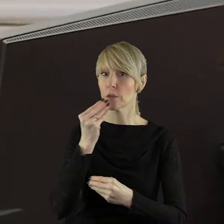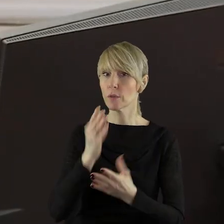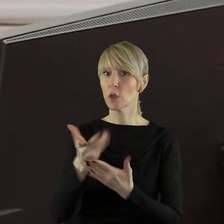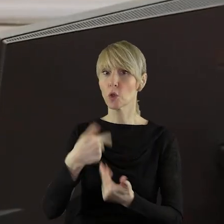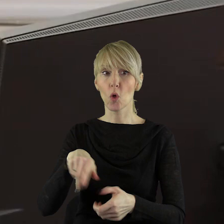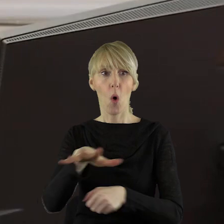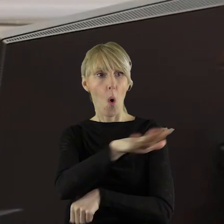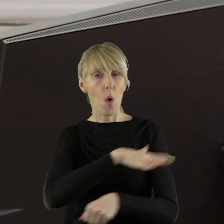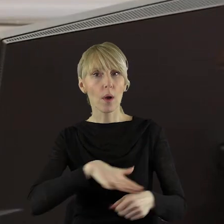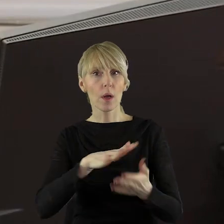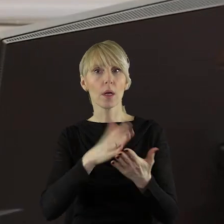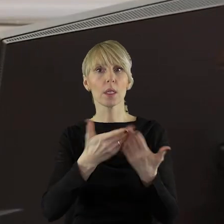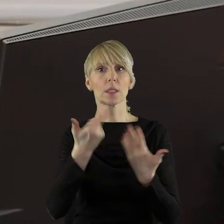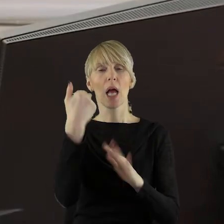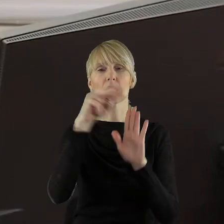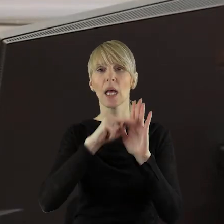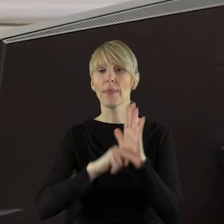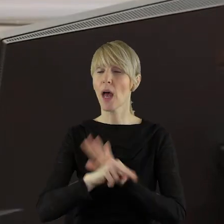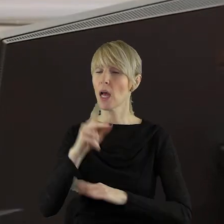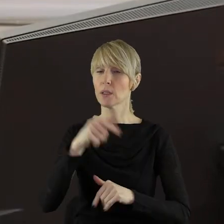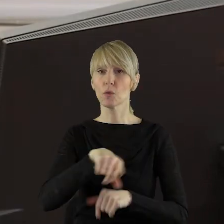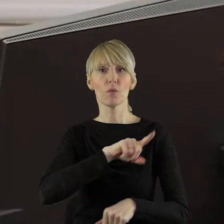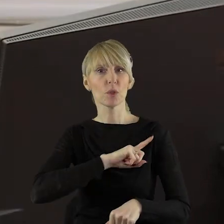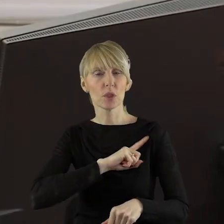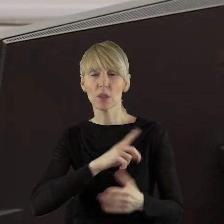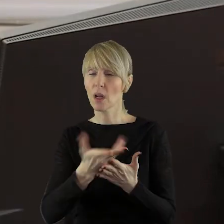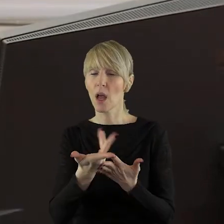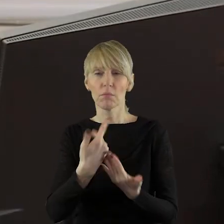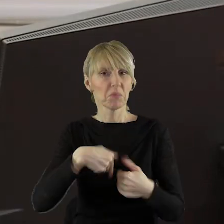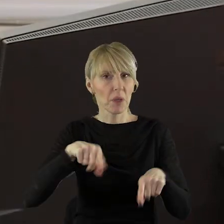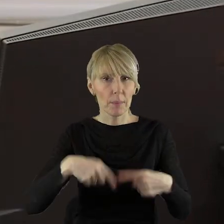które nie przestrzegają standardów produkcji zdrowej, bezpiecznej żywności.